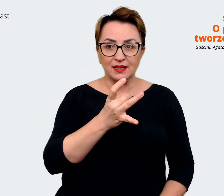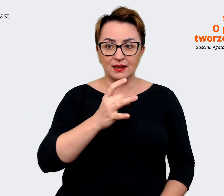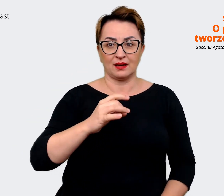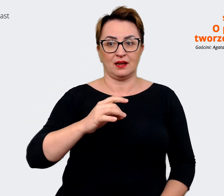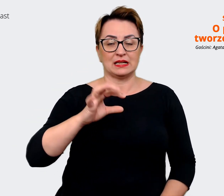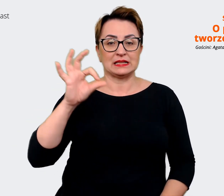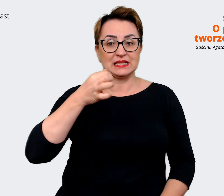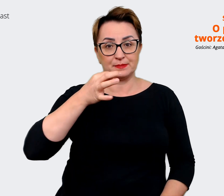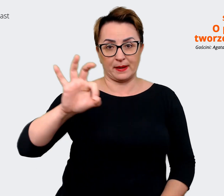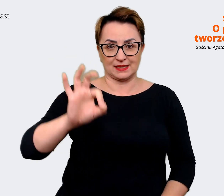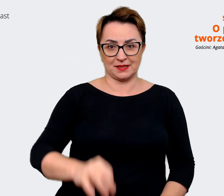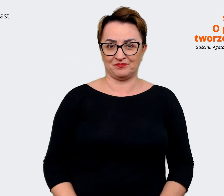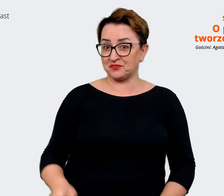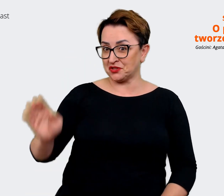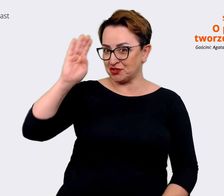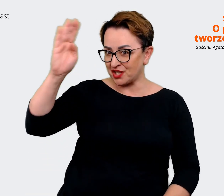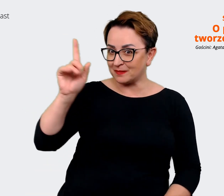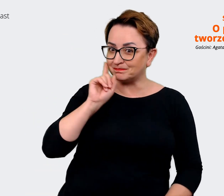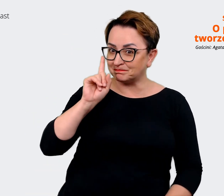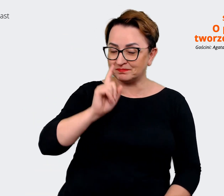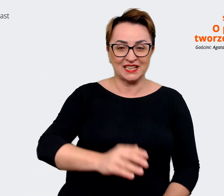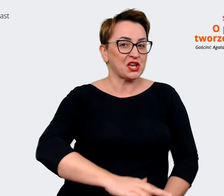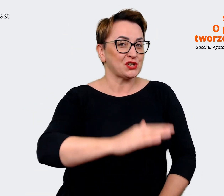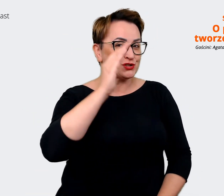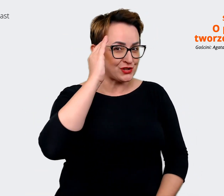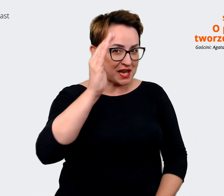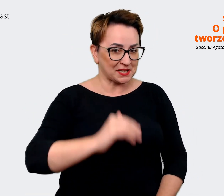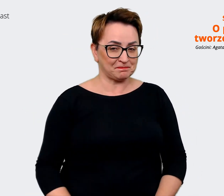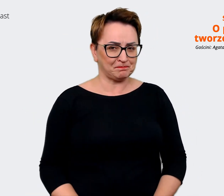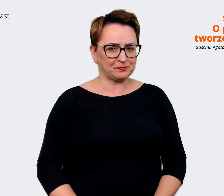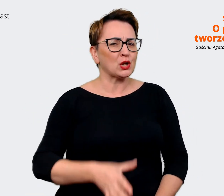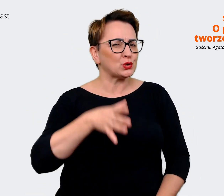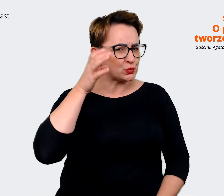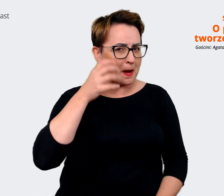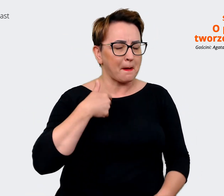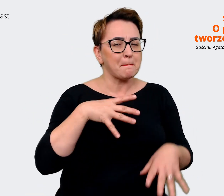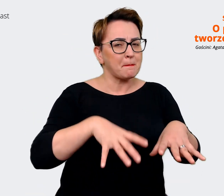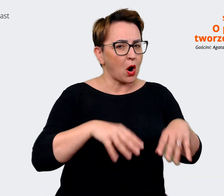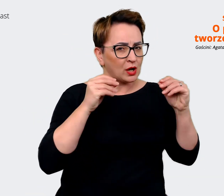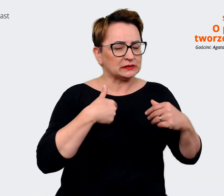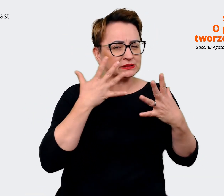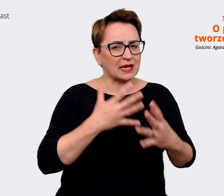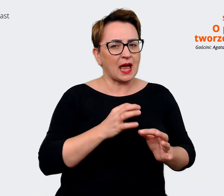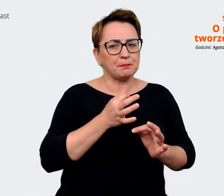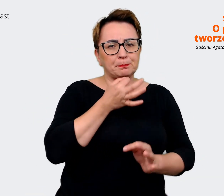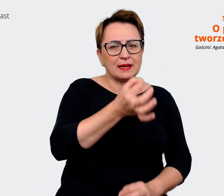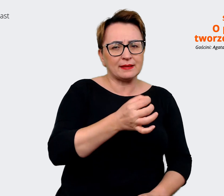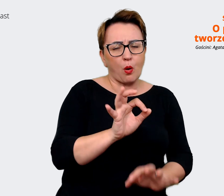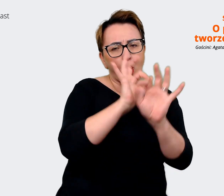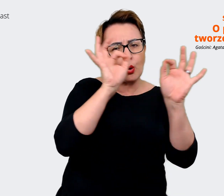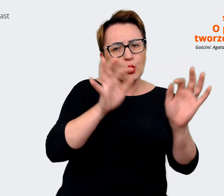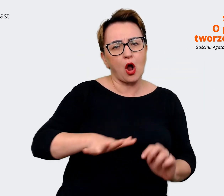Cześć Krzysiek! Prowadzący: Cześć, Słuchaj, na początek chciałem Cię zapytać w jakim obszarze Ty pracujesz? Czym się zajmuje